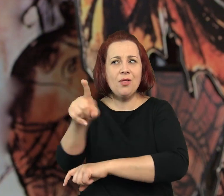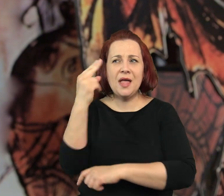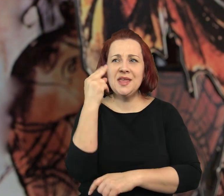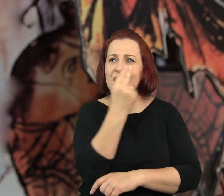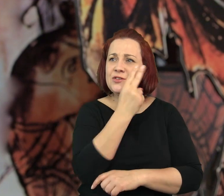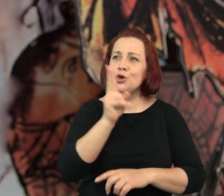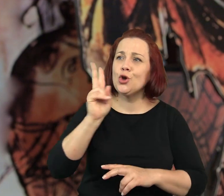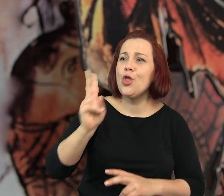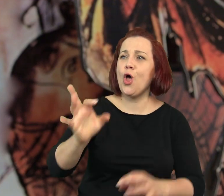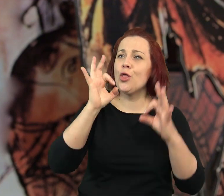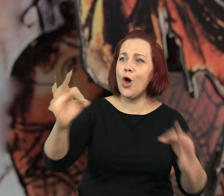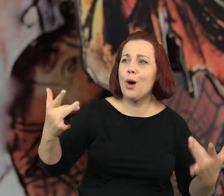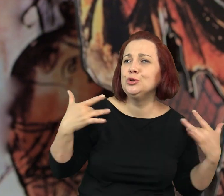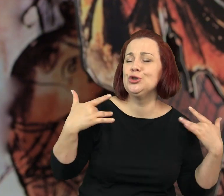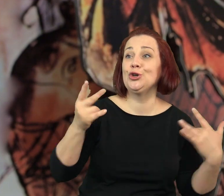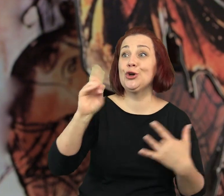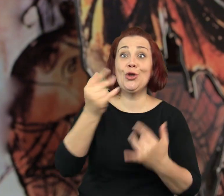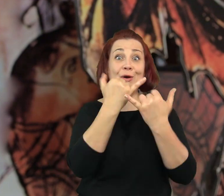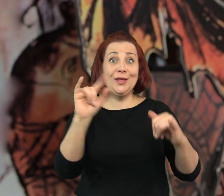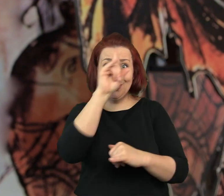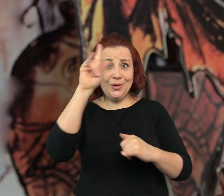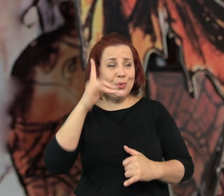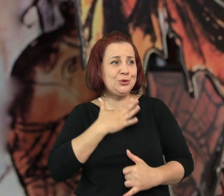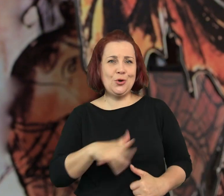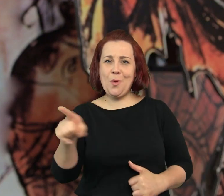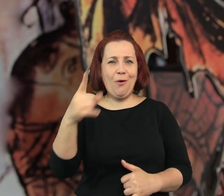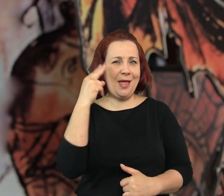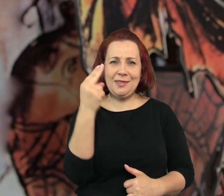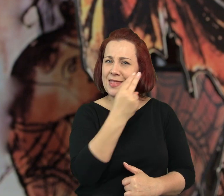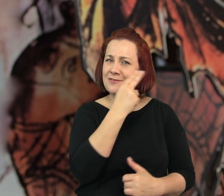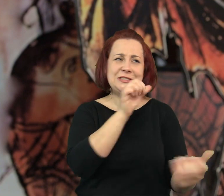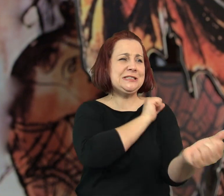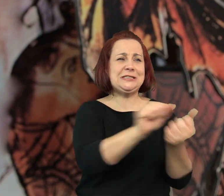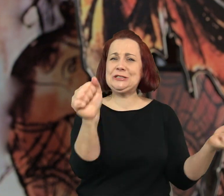że nienawidzi tych, którym się powodzi i tych którzy są lubiani przez ludzi,